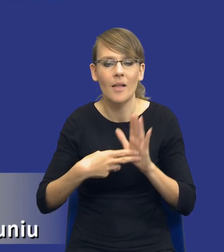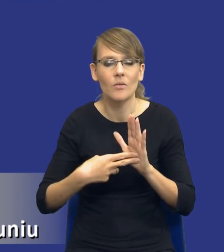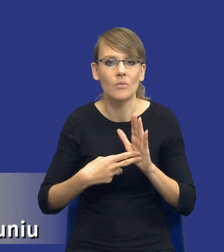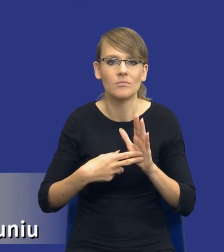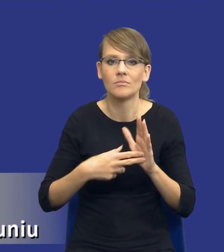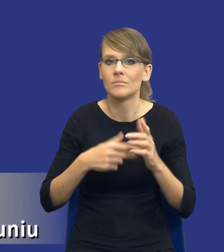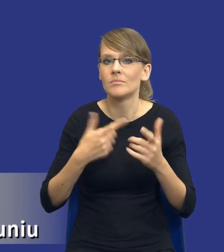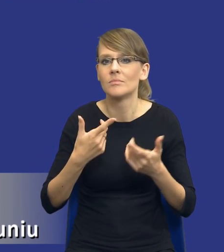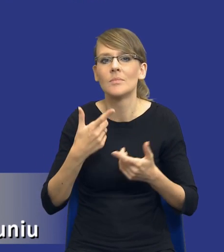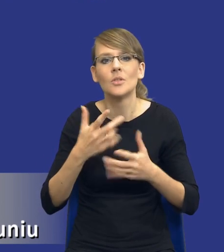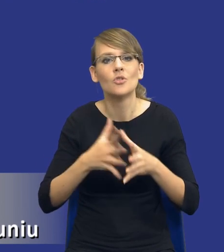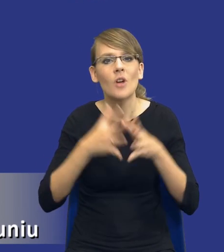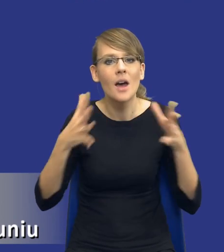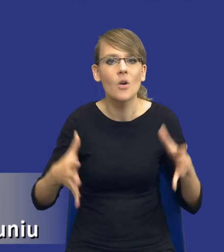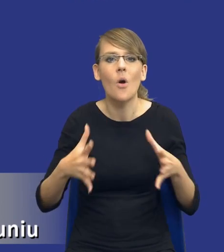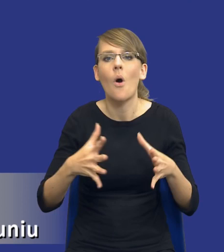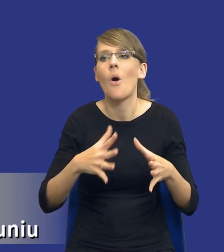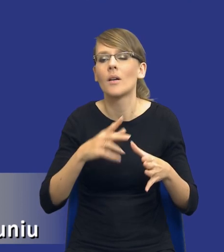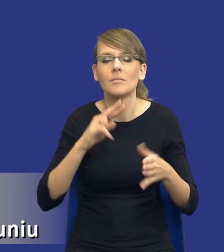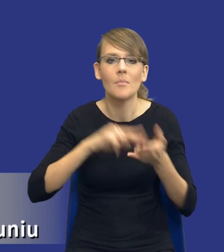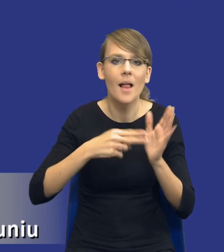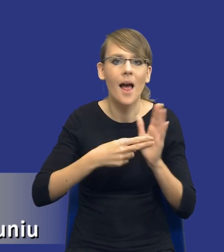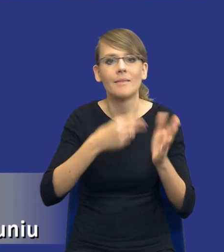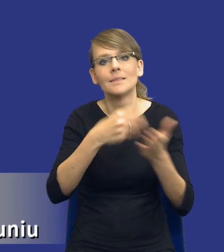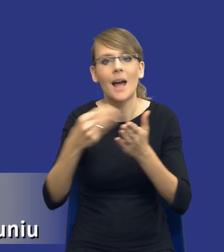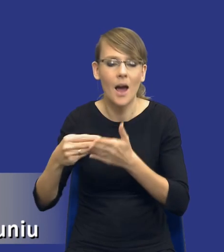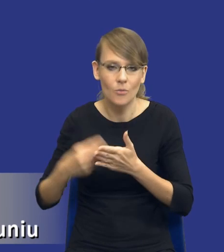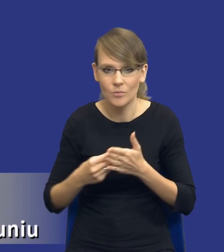takiej szerokiej polityki zakupowej zamawiającego. Planowanie zamówień